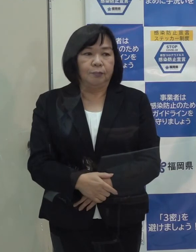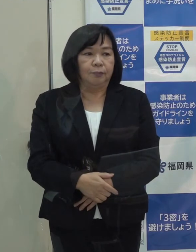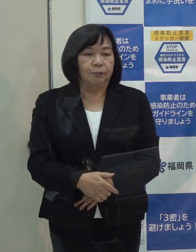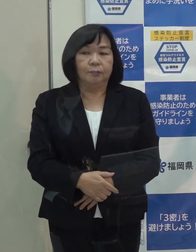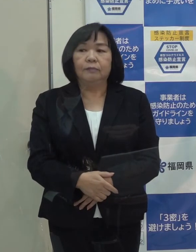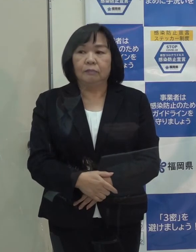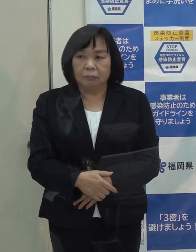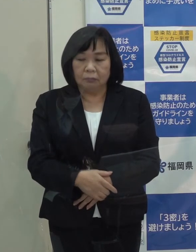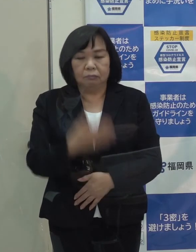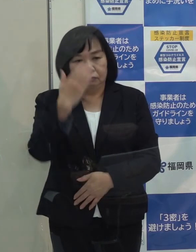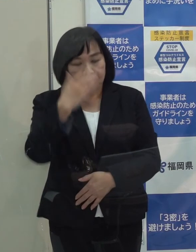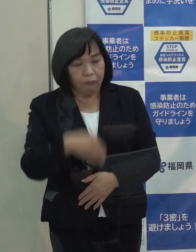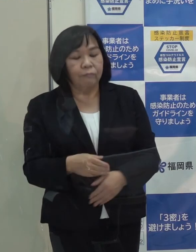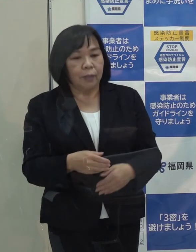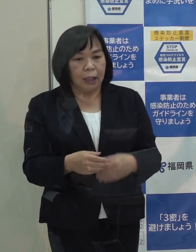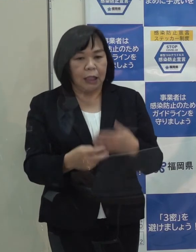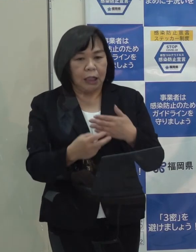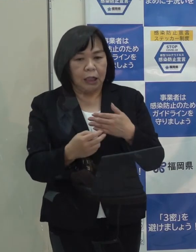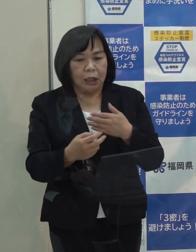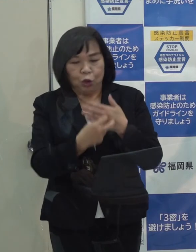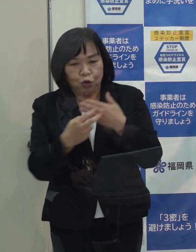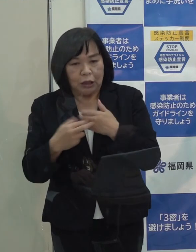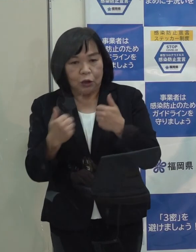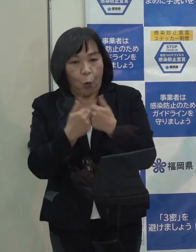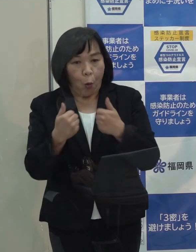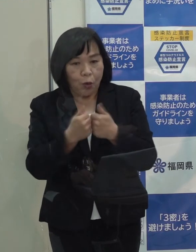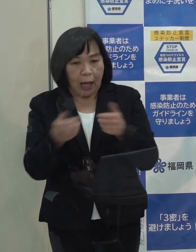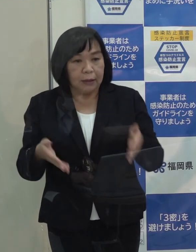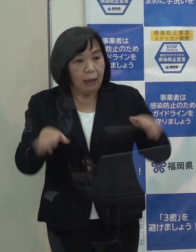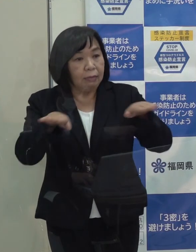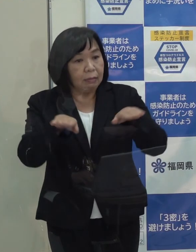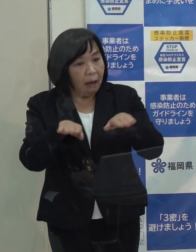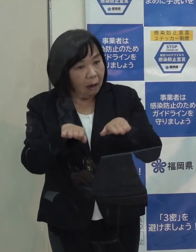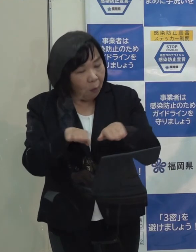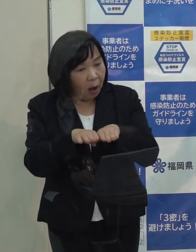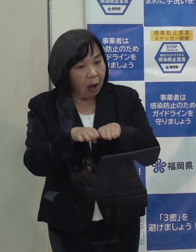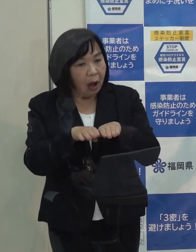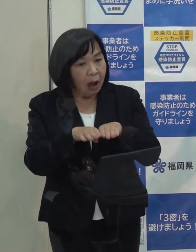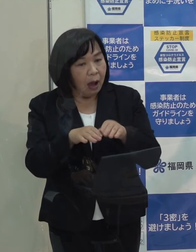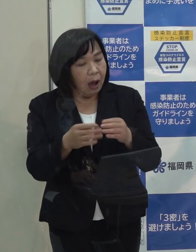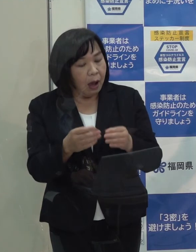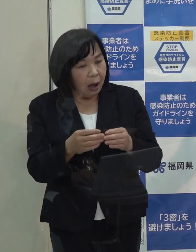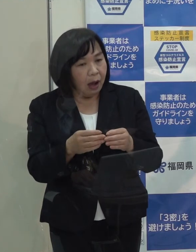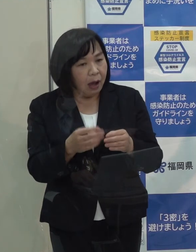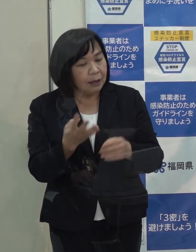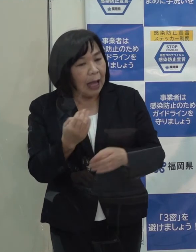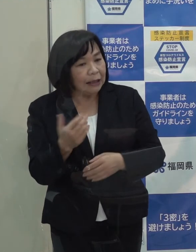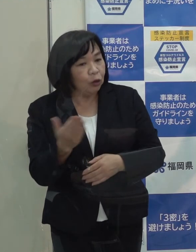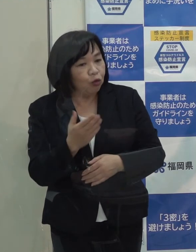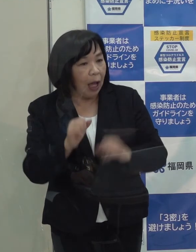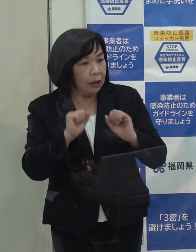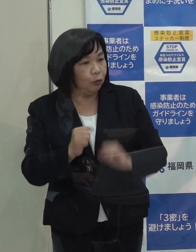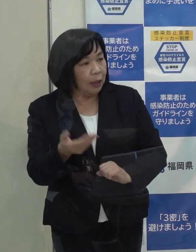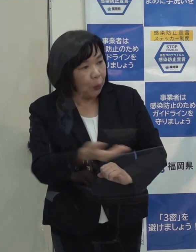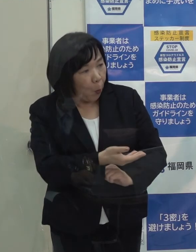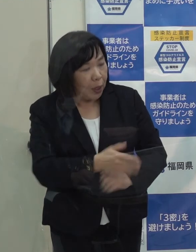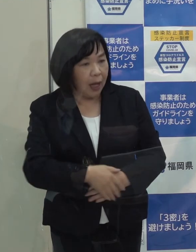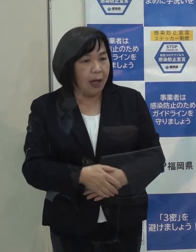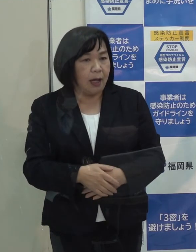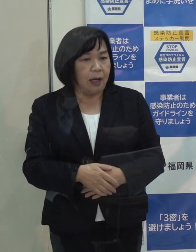（記者）受診相談センターに関しては 人員としては今までのように通常ぐらいいるのか それとも七 八割ぐらいとかになるということはありますか